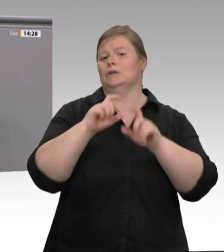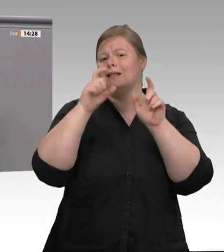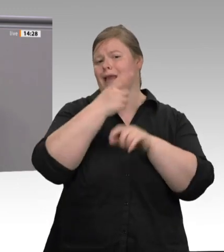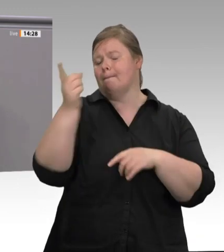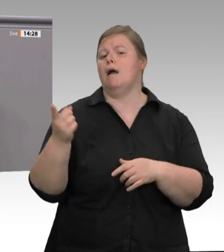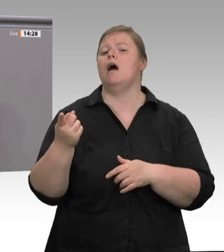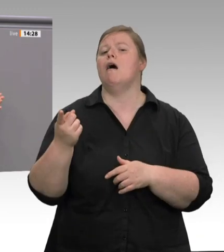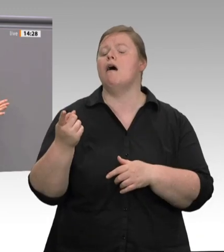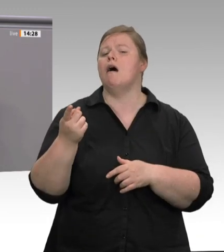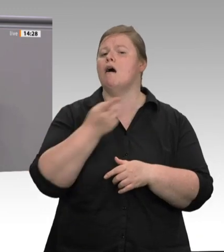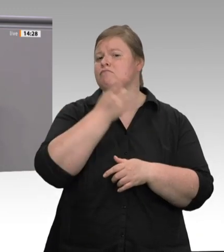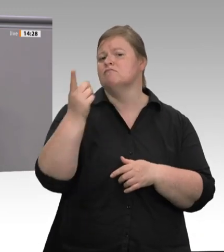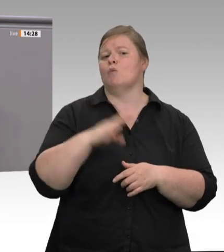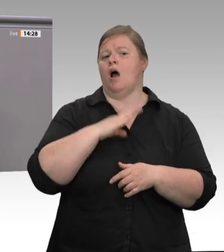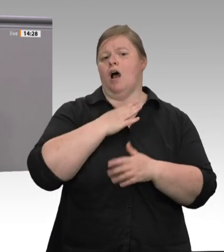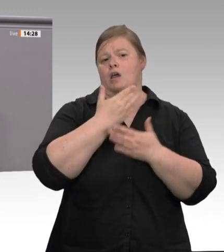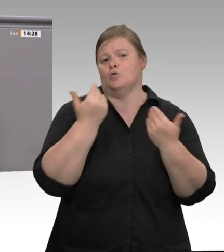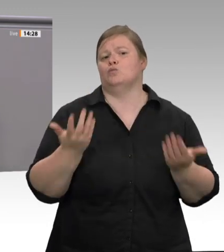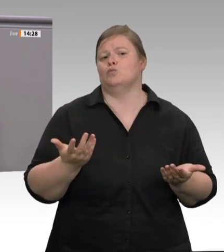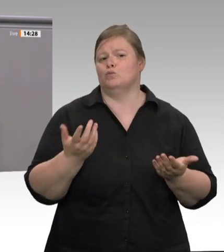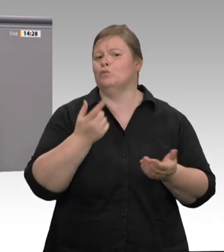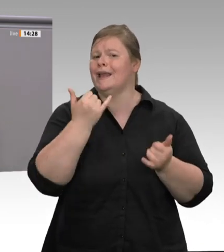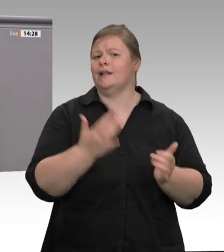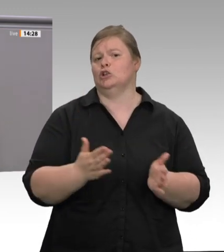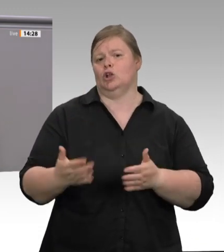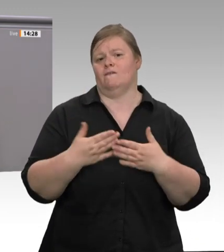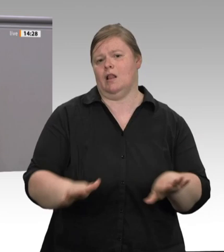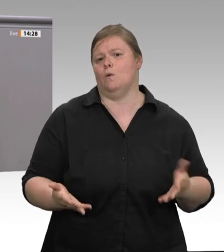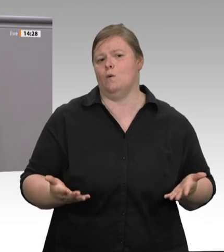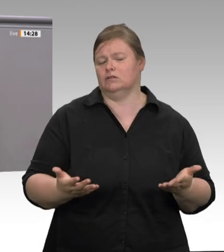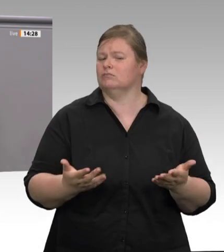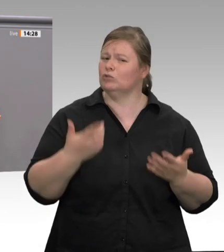Unterkünfte, natürlich keine Tarifverträge, keine Betriebsräte. Wer krank ist, verliert